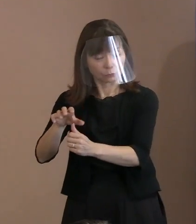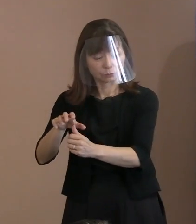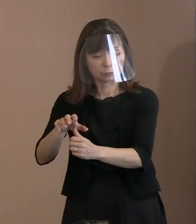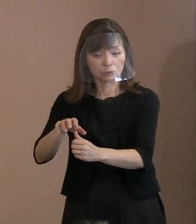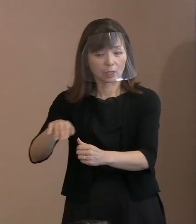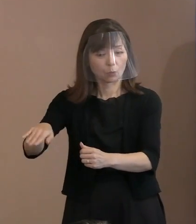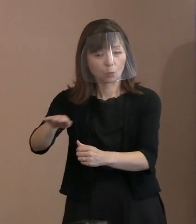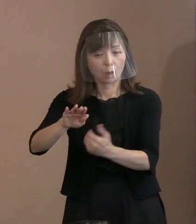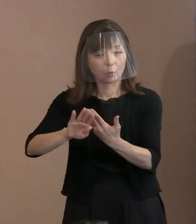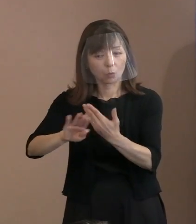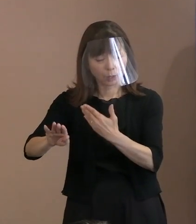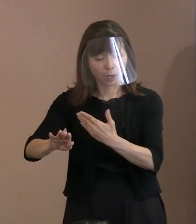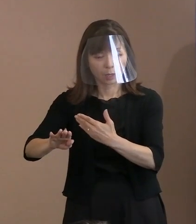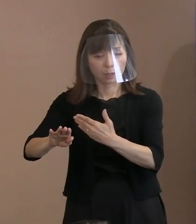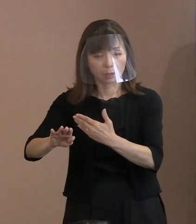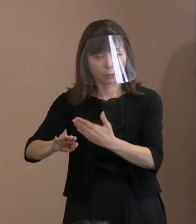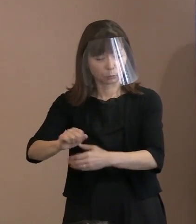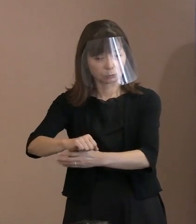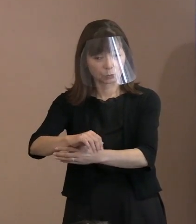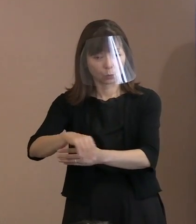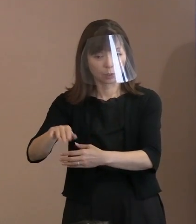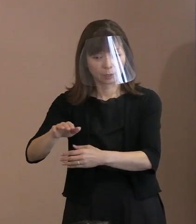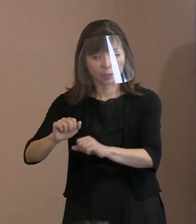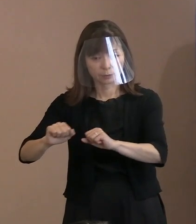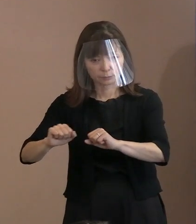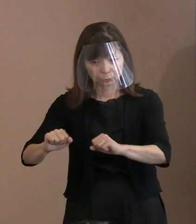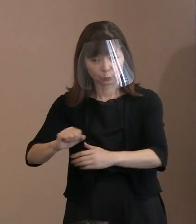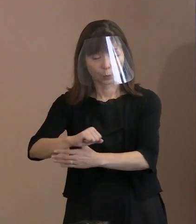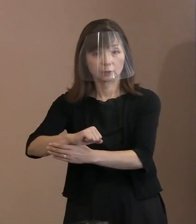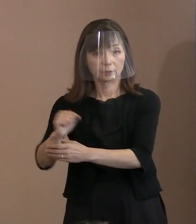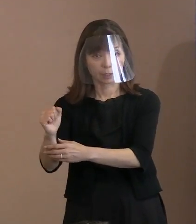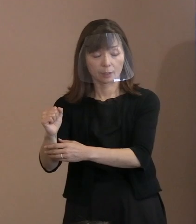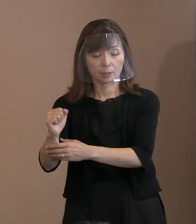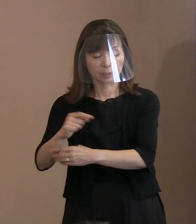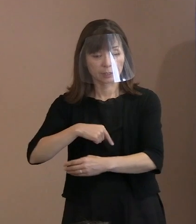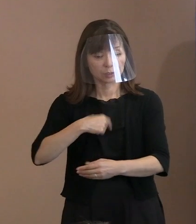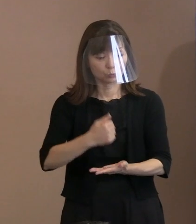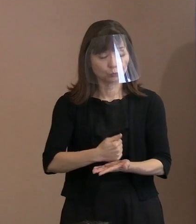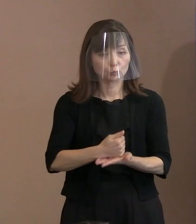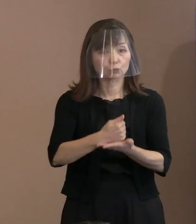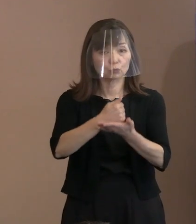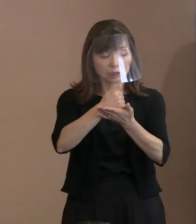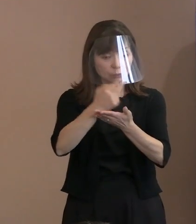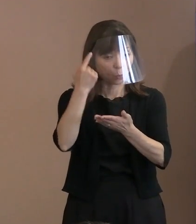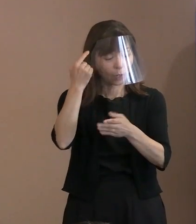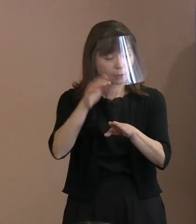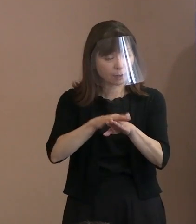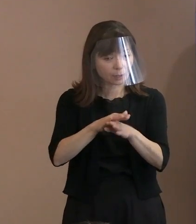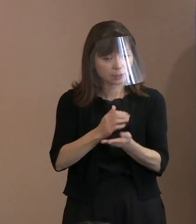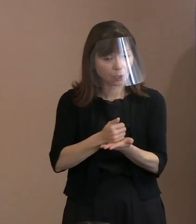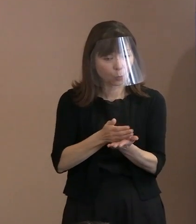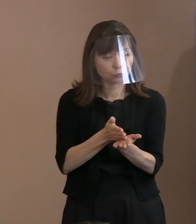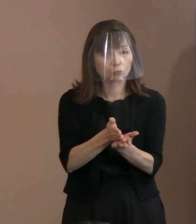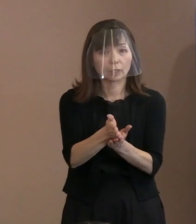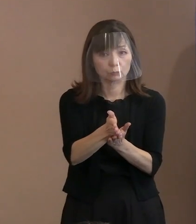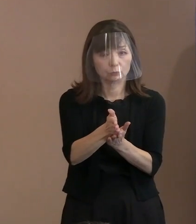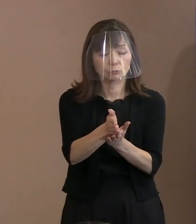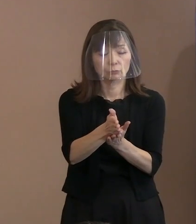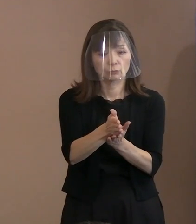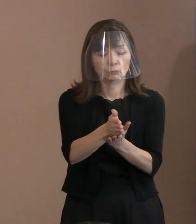そうした上で自分中心の考え方を 貫くということを許されないといったときに､